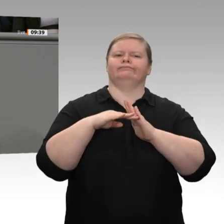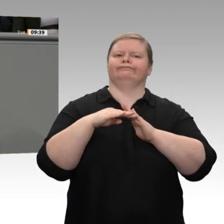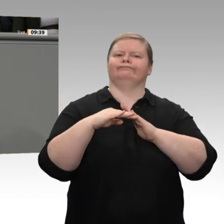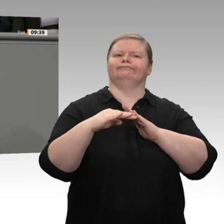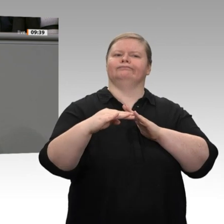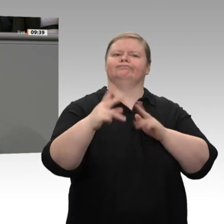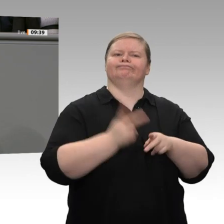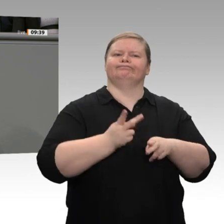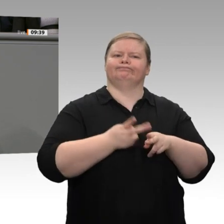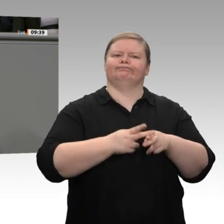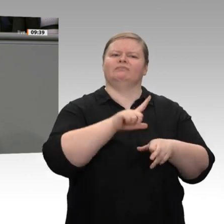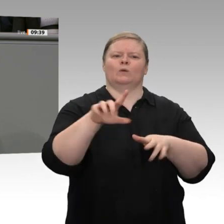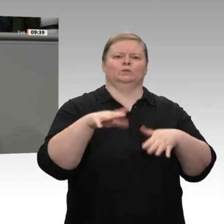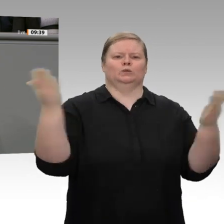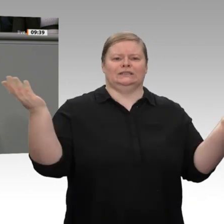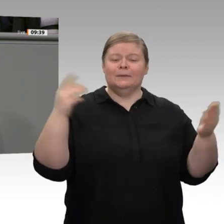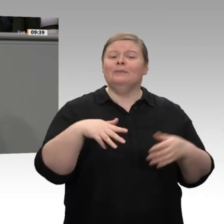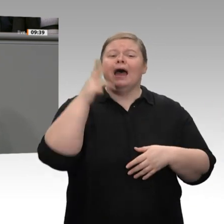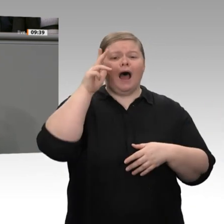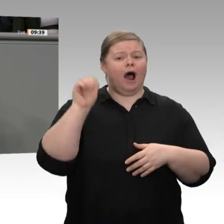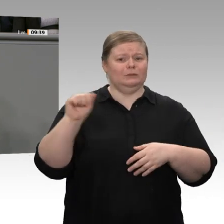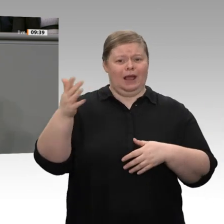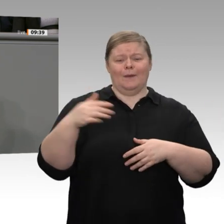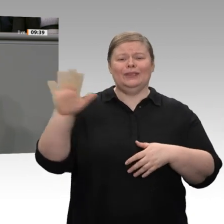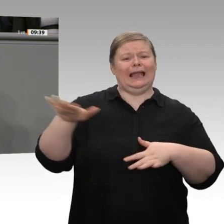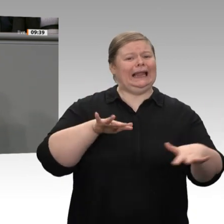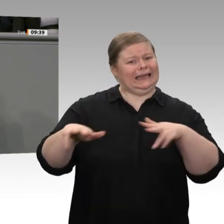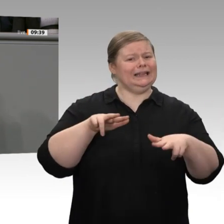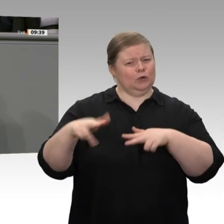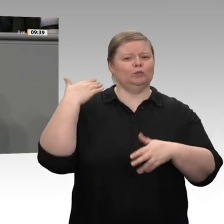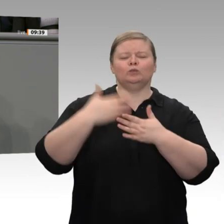um die Klimaziele zu erreichen, sind massive Investitionen zum Beispiel in Bahn,